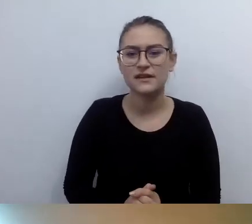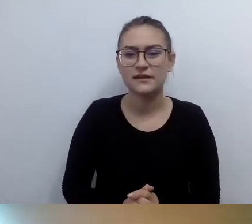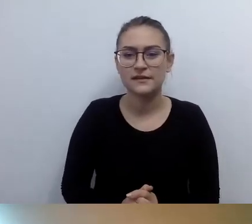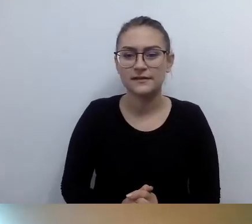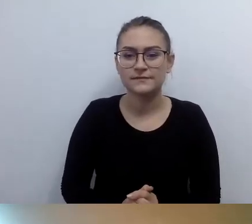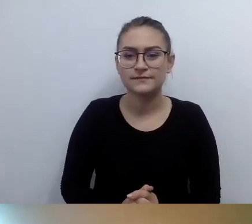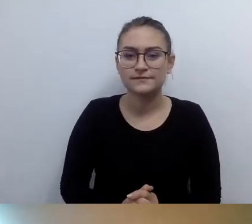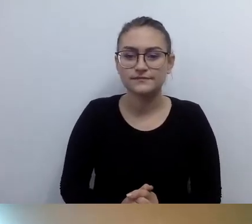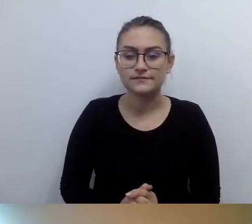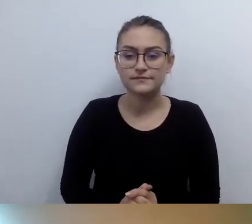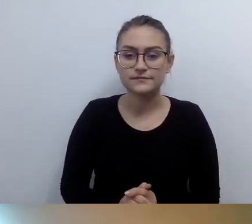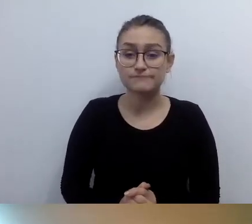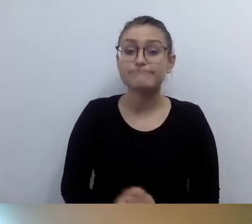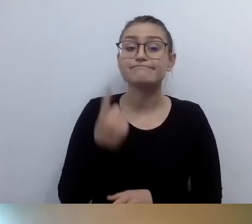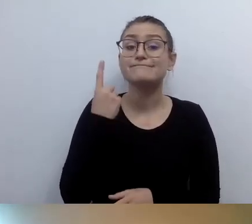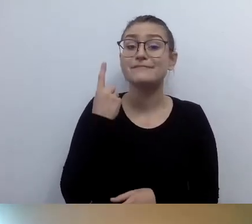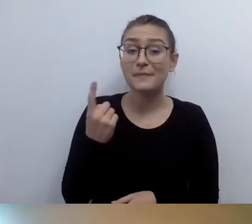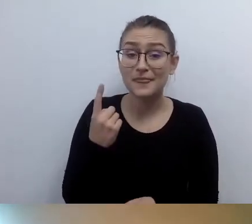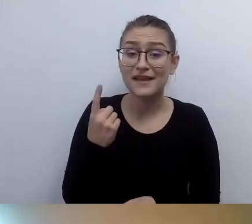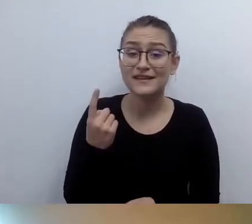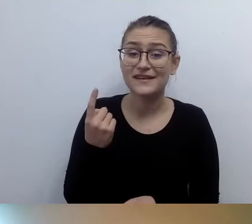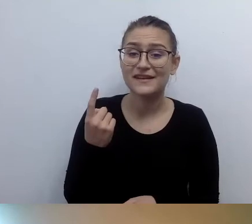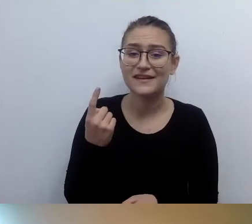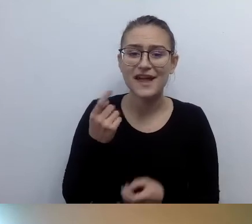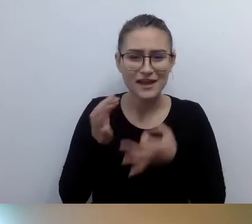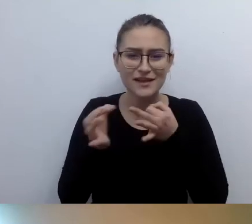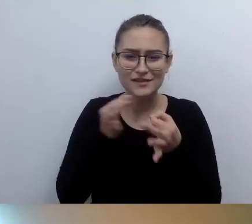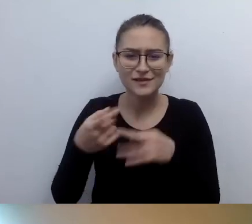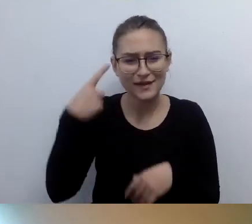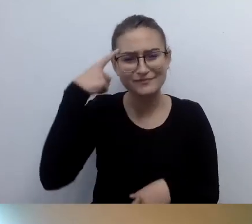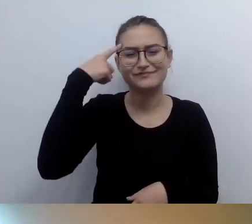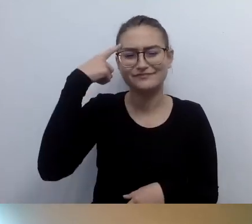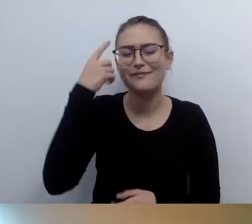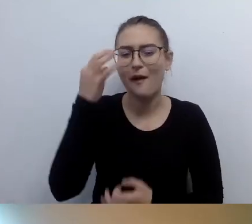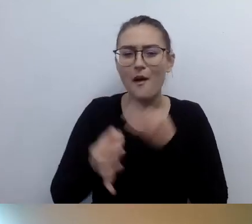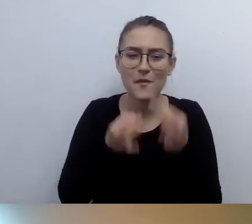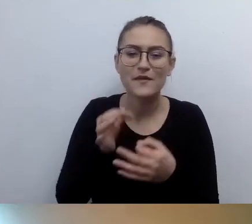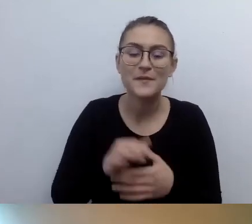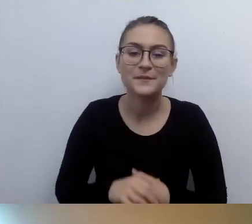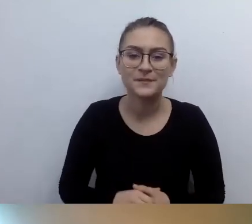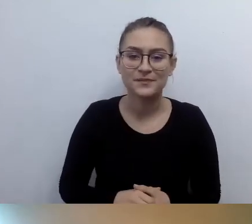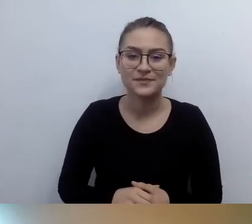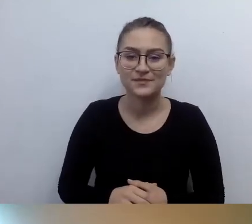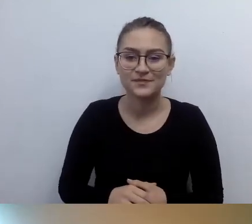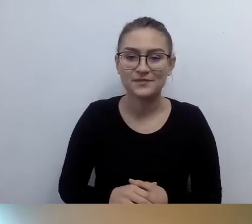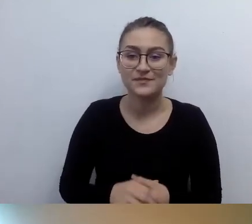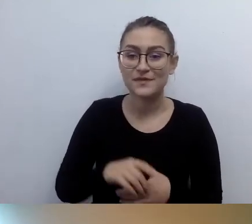Powiem anegdotkę. Dlaczego mi się przypomniała? Dotyczy osoby, która się nazywa Małgorzata Szumowska,